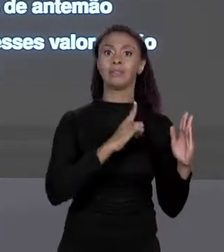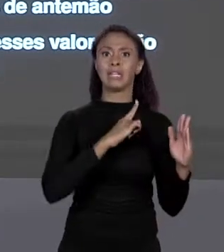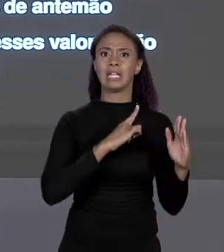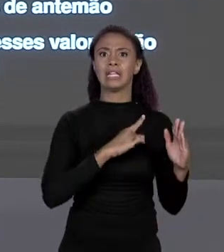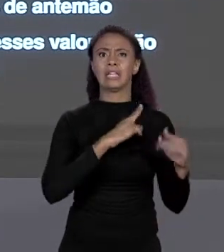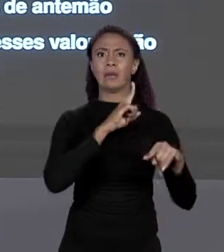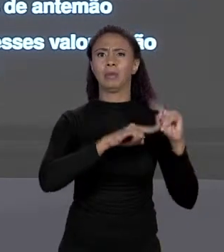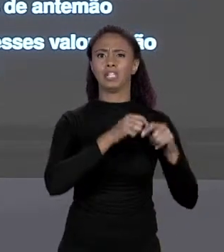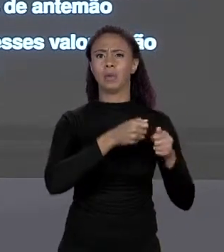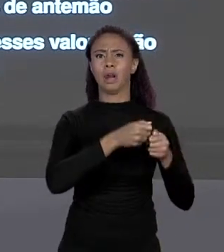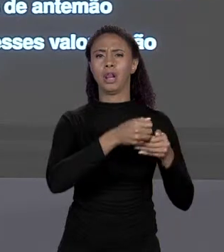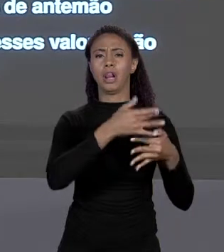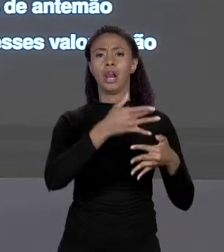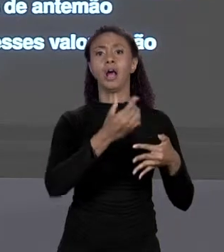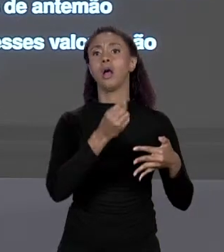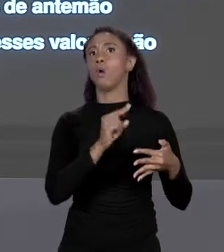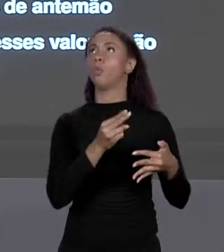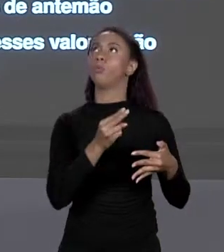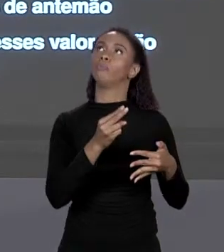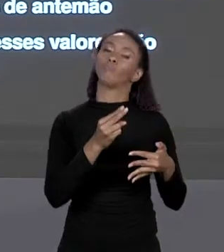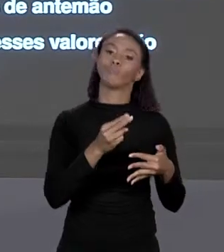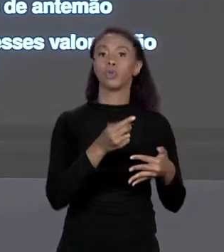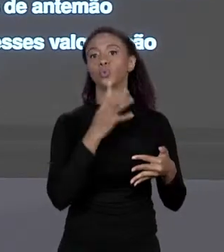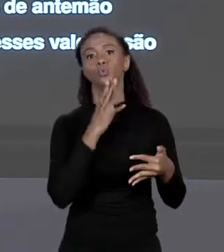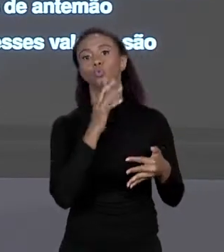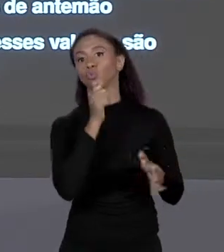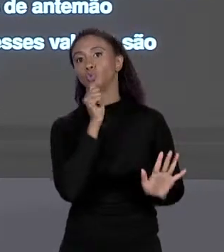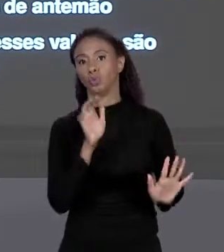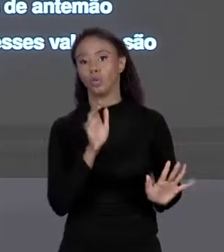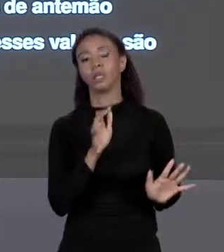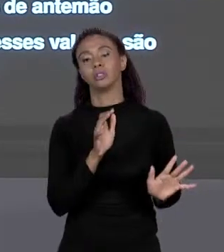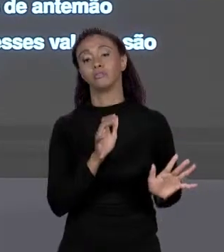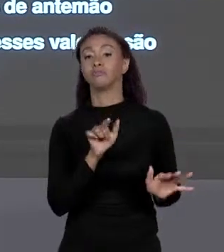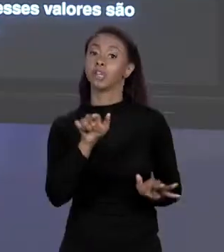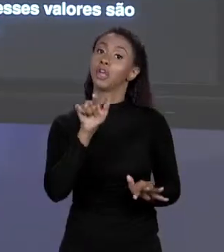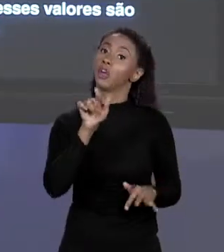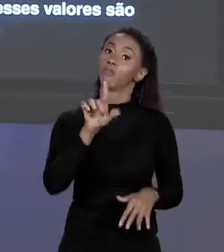CONHECEMOS ANTEMÃO. VOCÊ QUEM VAI DEFINIR CONFORME FOR A